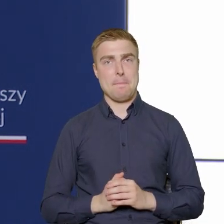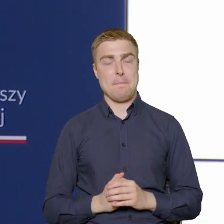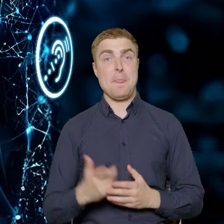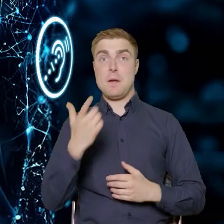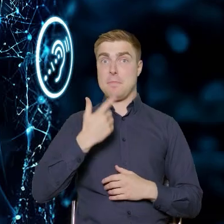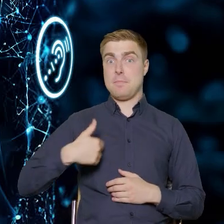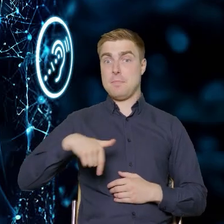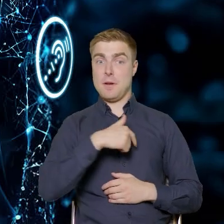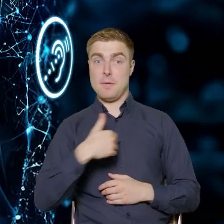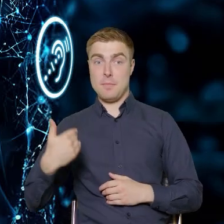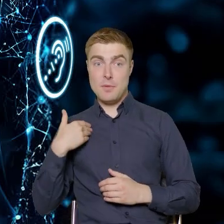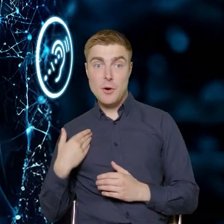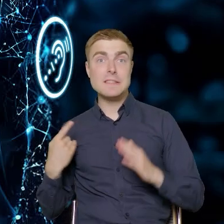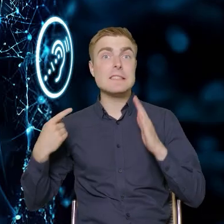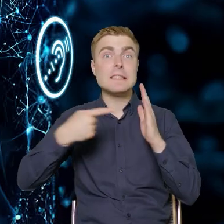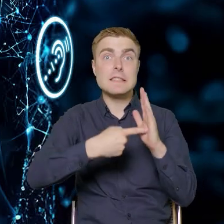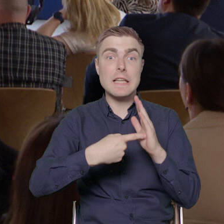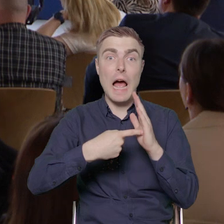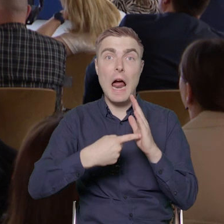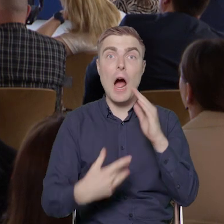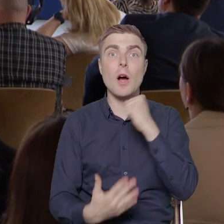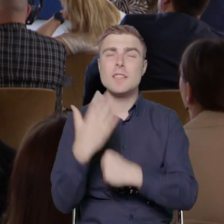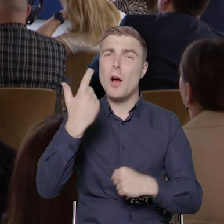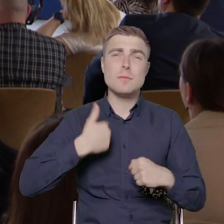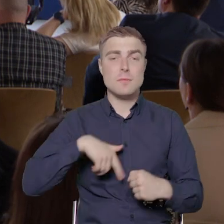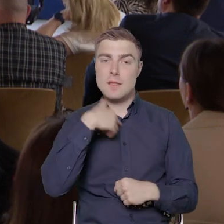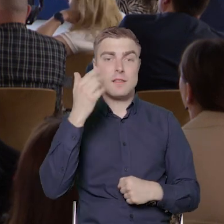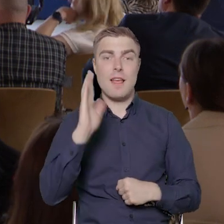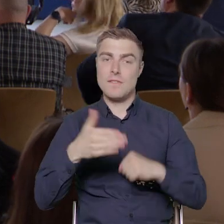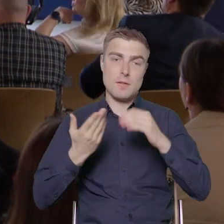grupy docelowej niż zamierzaliśmy. Te wskaźniki zostały